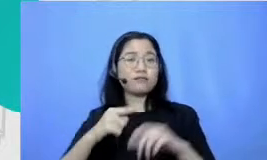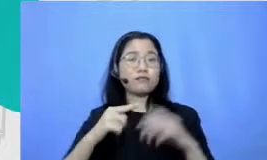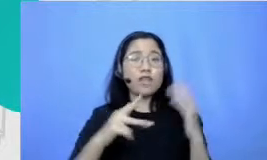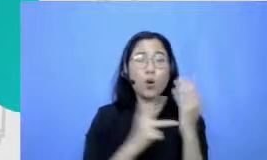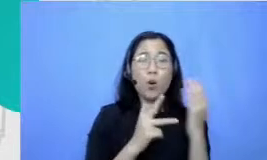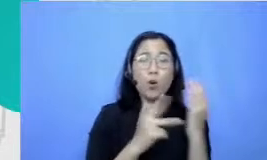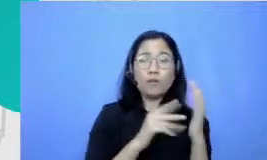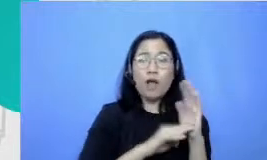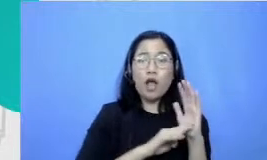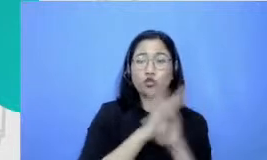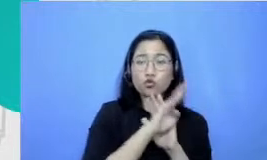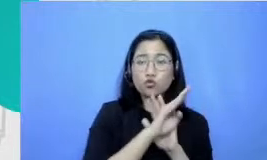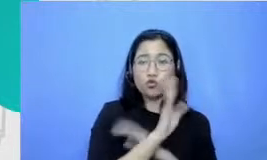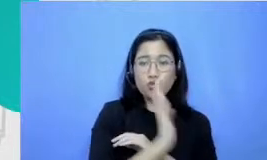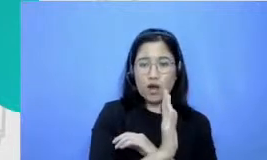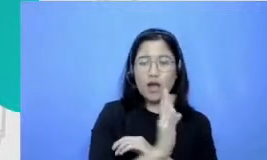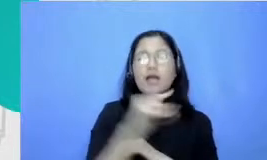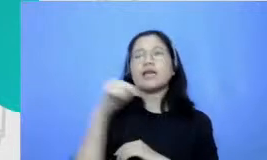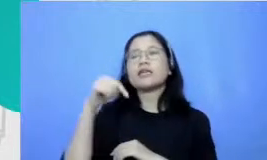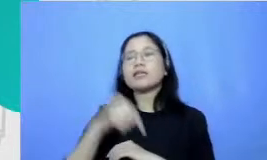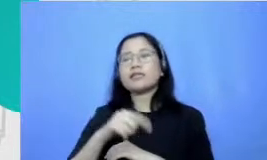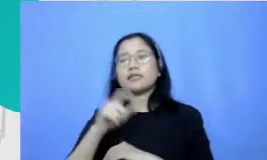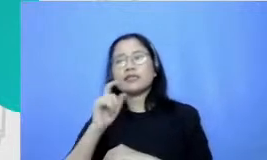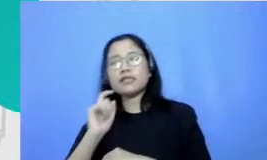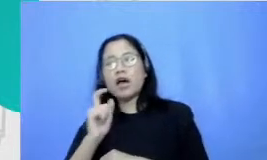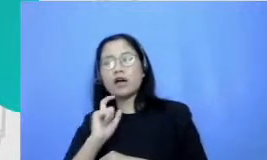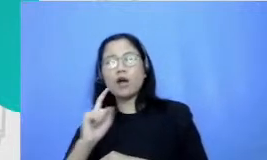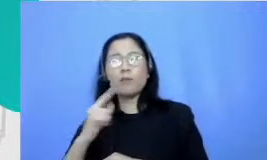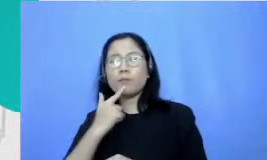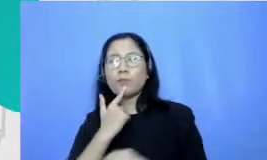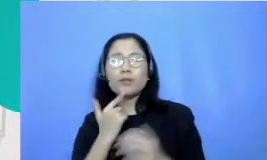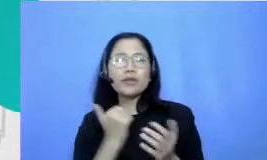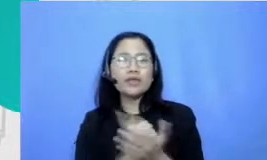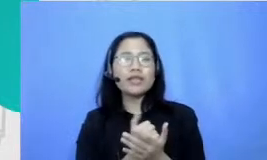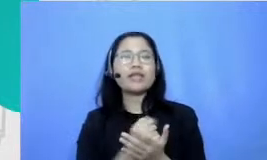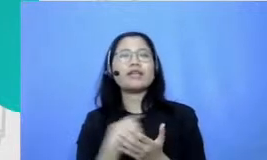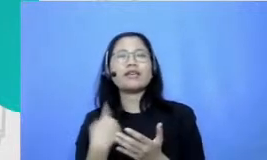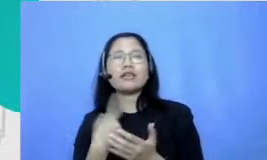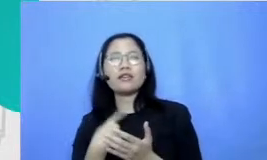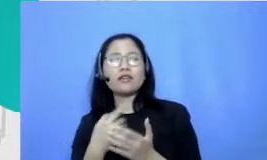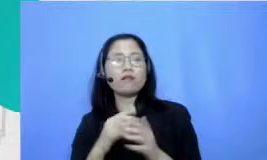Ini yang menjadi kunci dan menjadi utama karenanya perlu terus-menerus nih diasah spesifik kalau kita